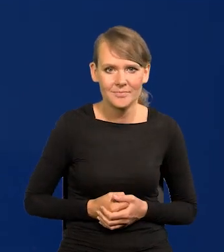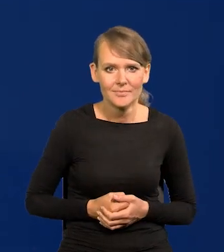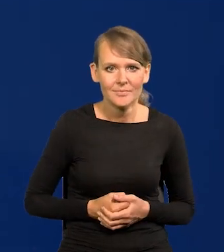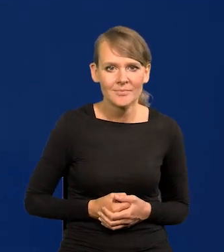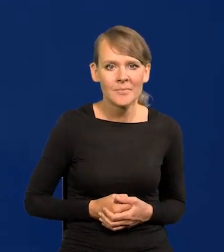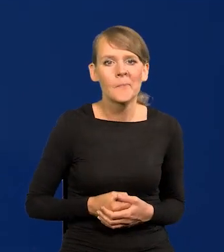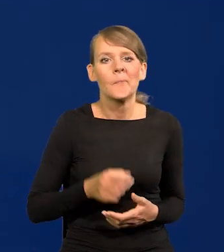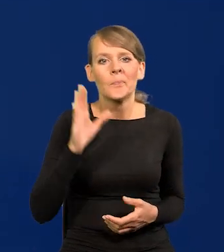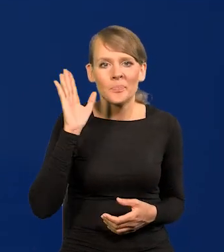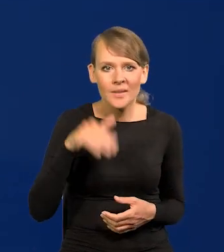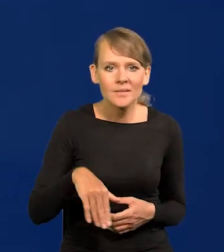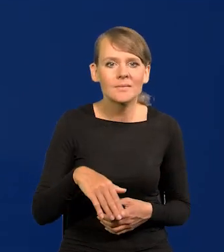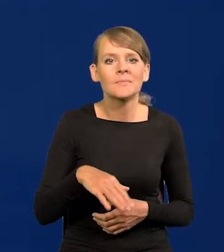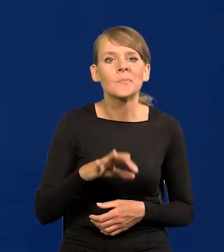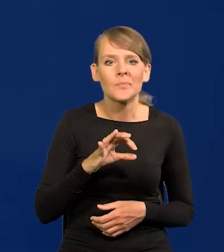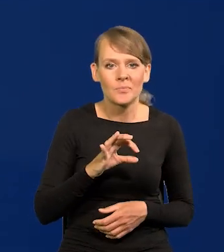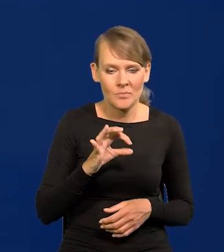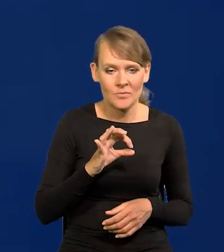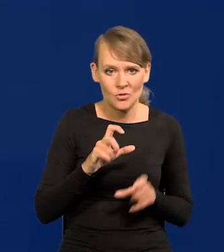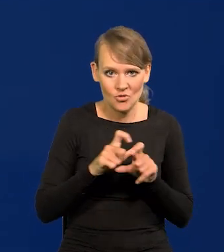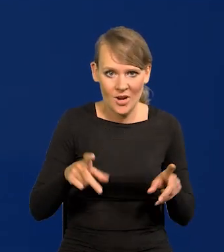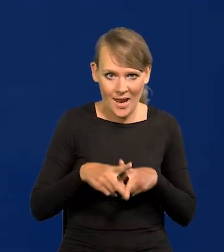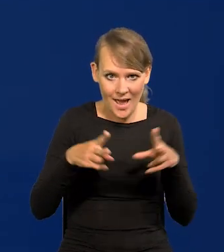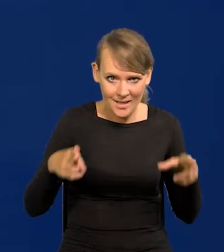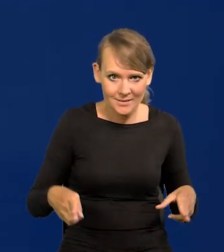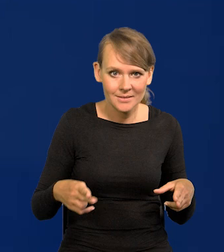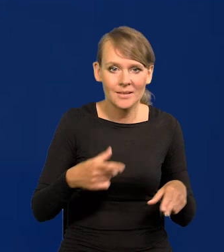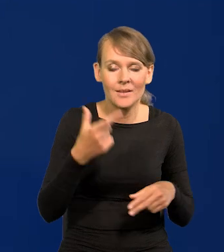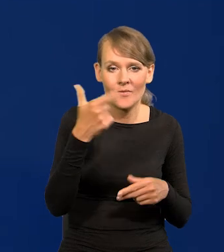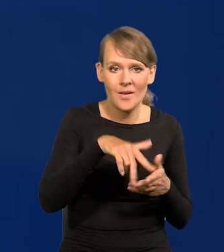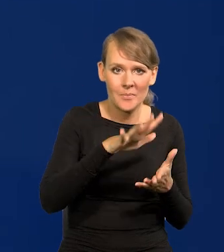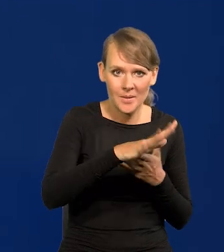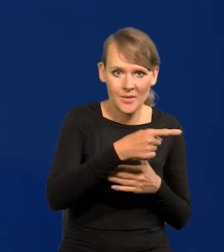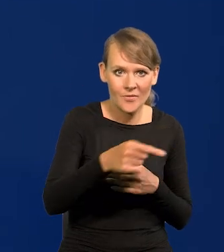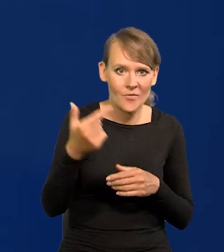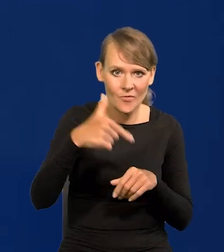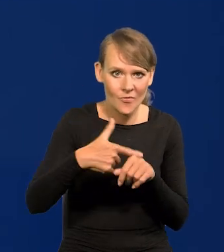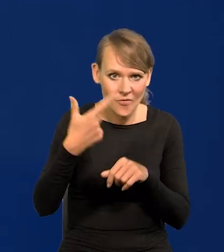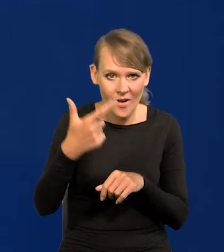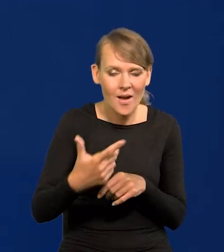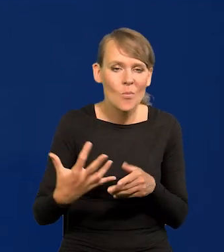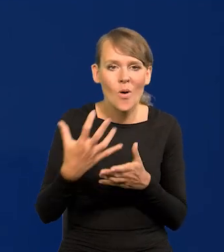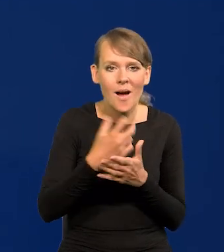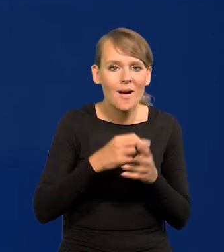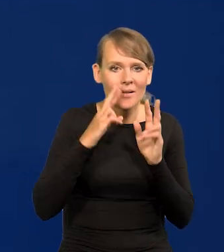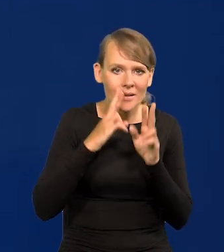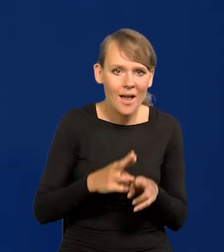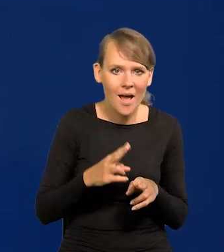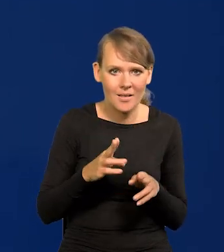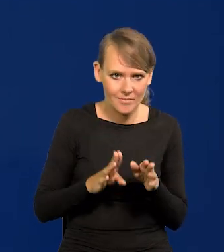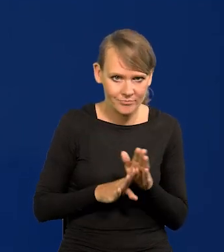Płace realne za mojej kadencji, a dokładnie 2015-2022 wzrosły o 24%.